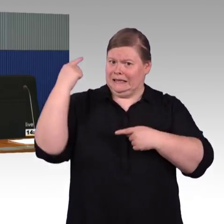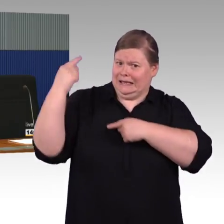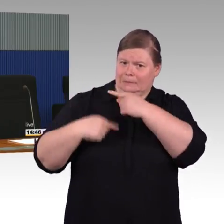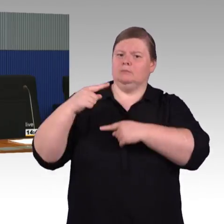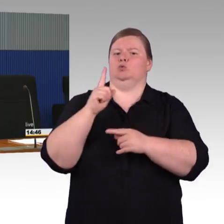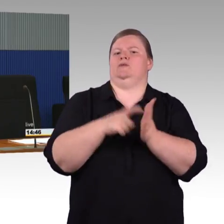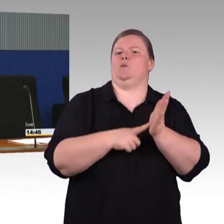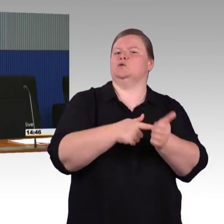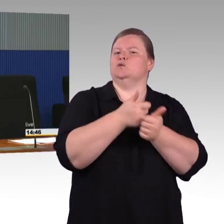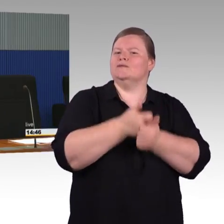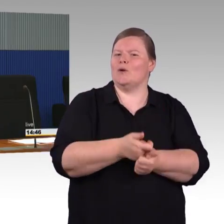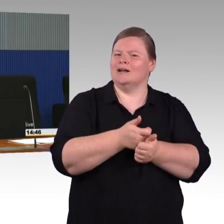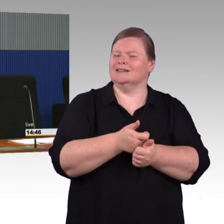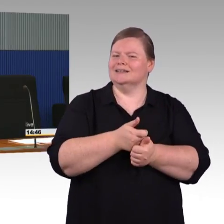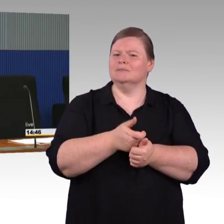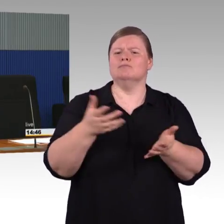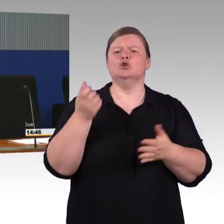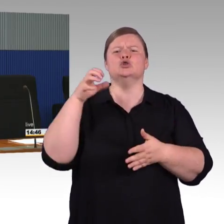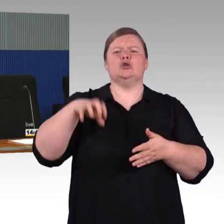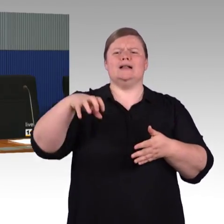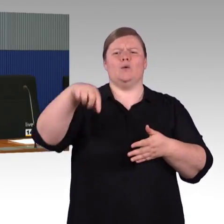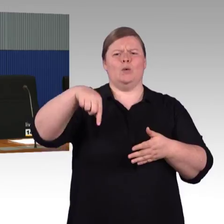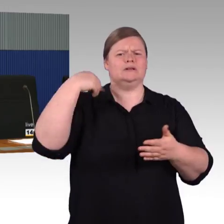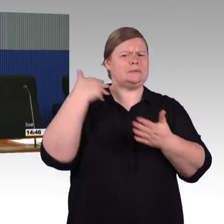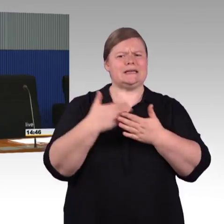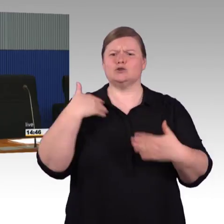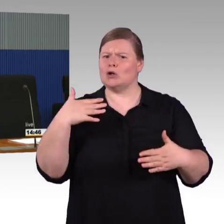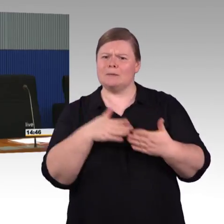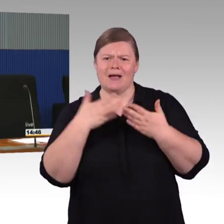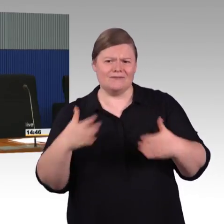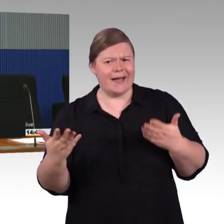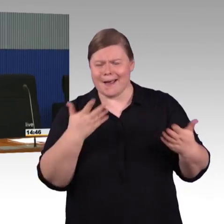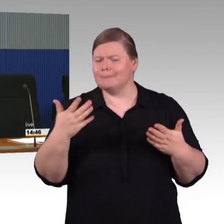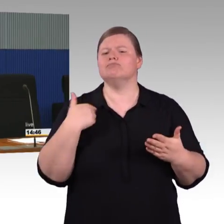den Zustand erreicht, im negativen Sinne, den Zustand erreicht,